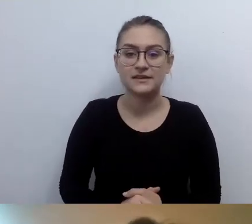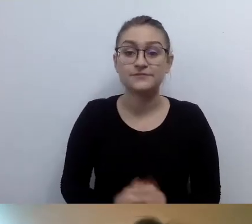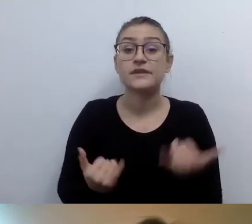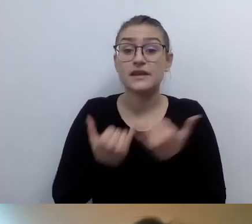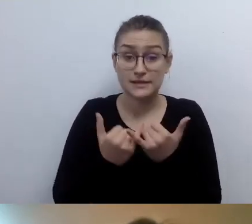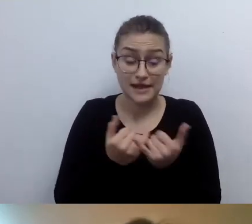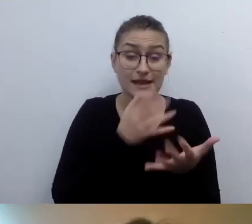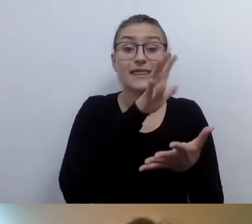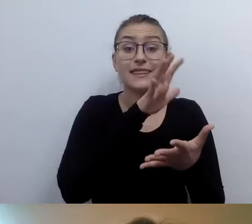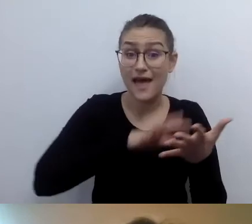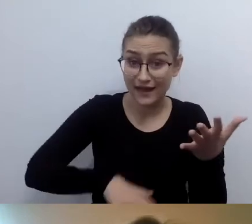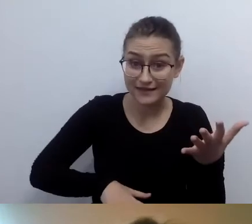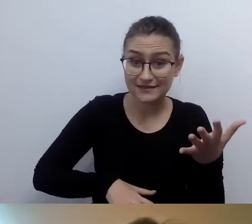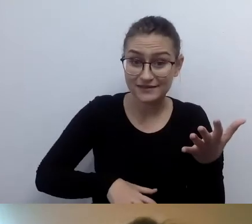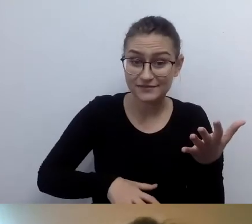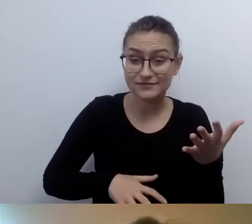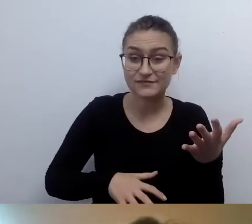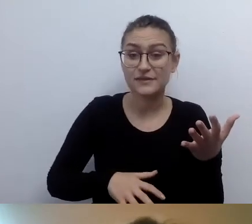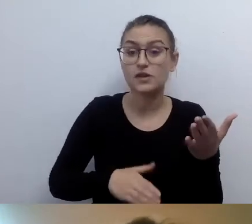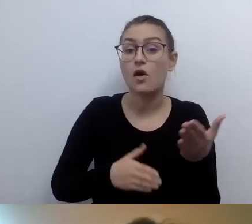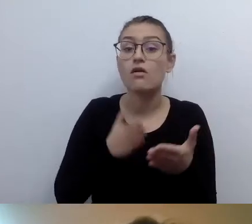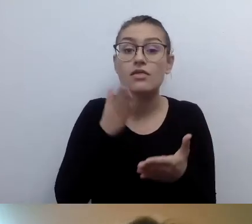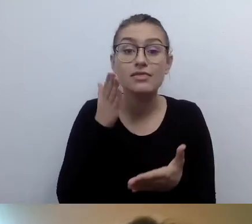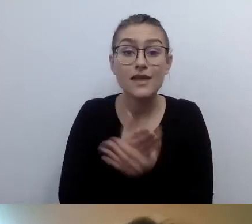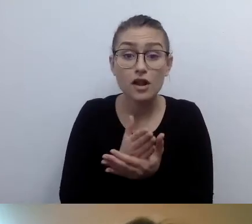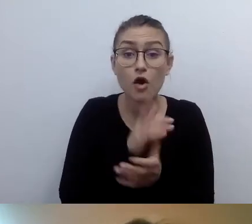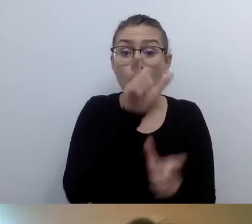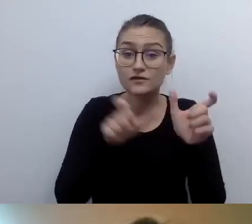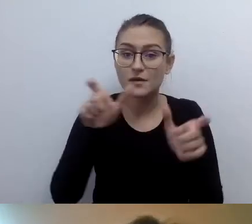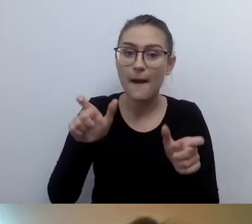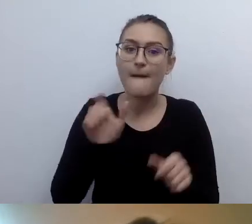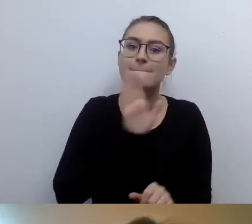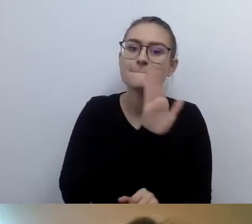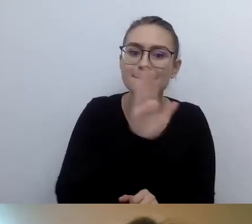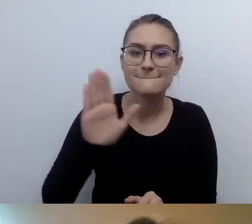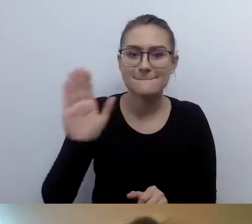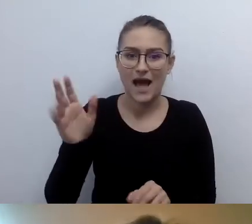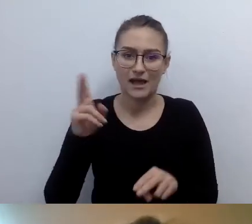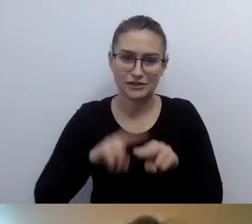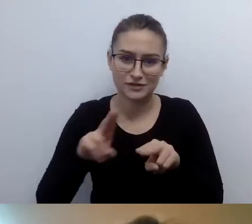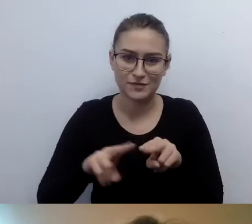to tylko osoby korzystające ze screen readera dadzą radę przeczytać tekst.